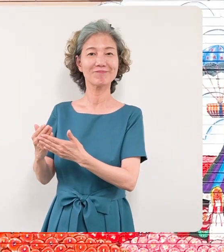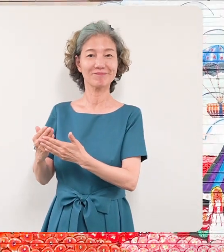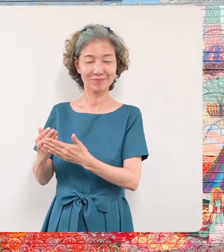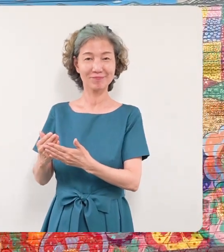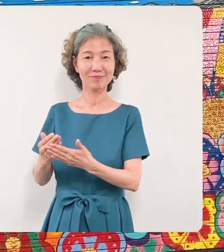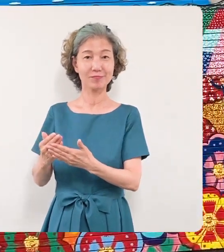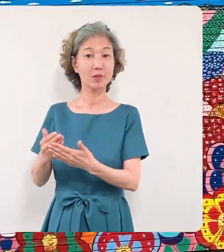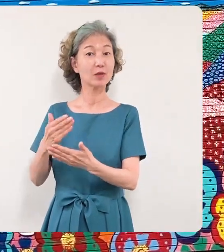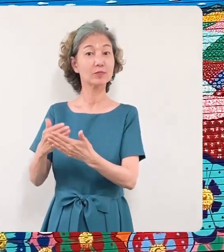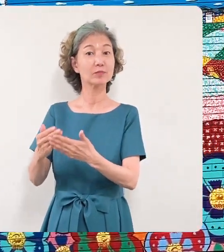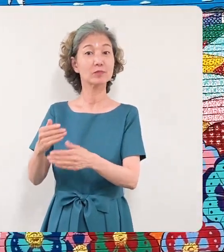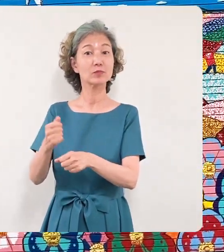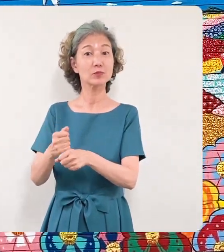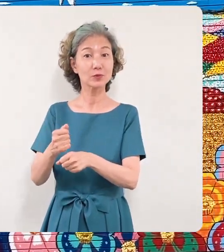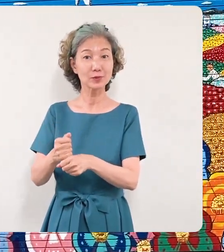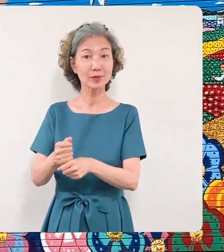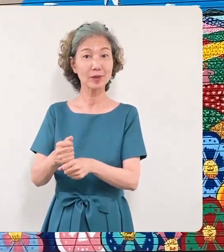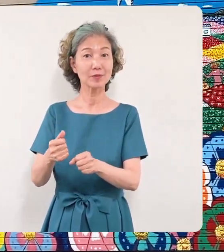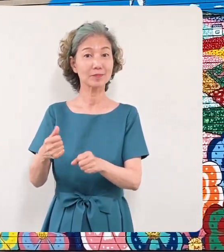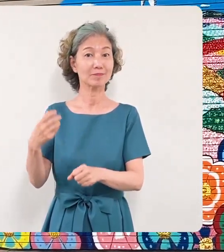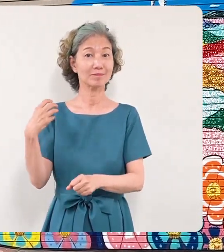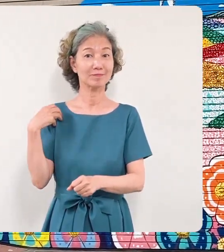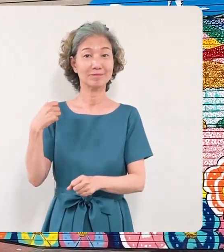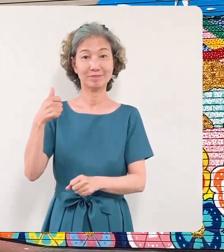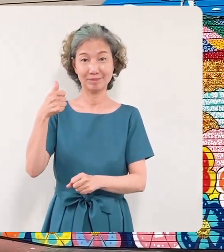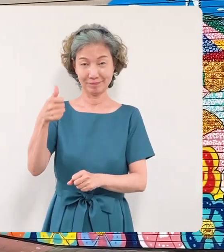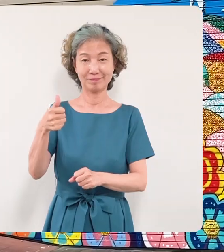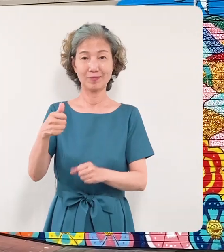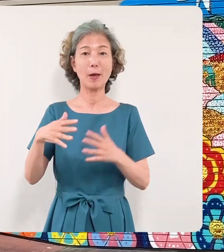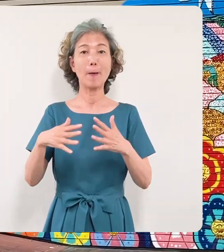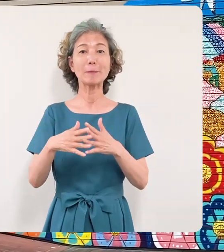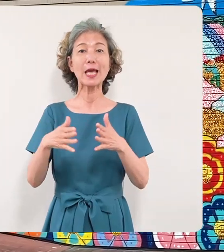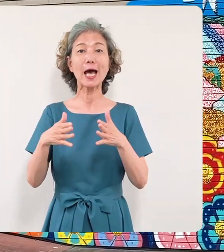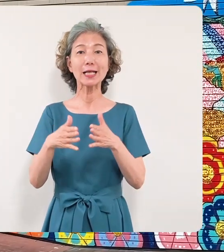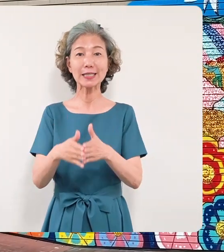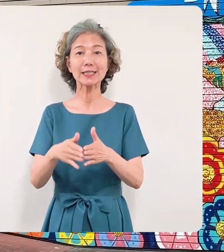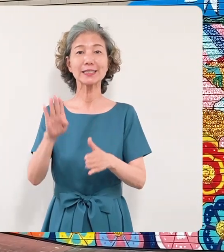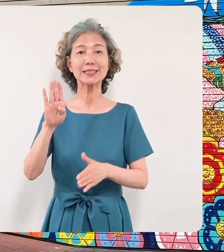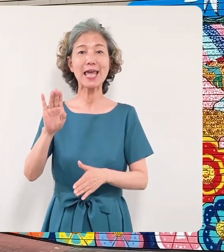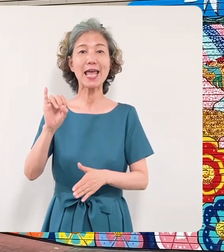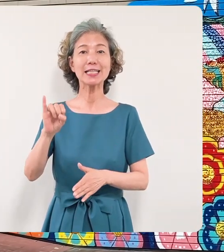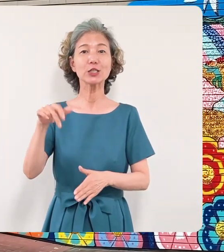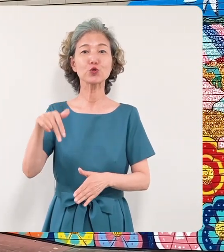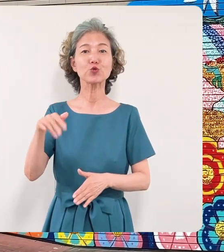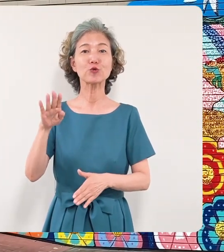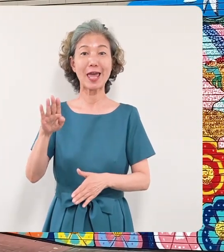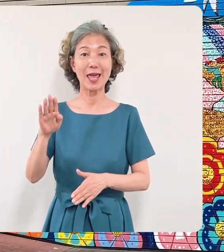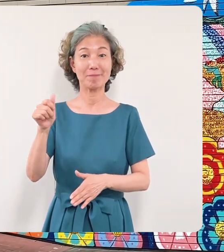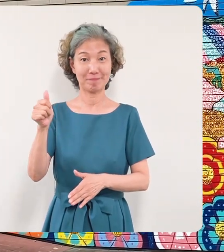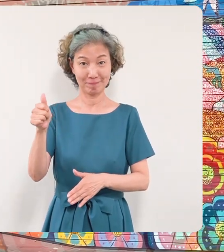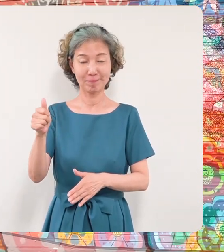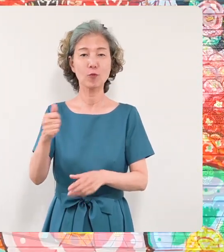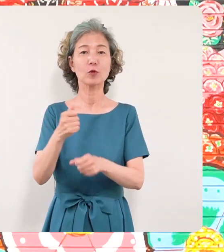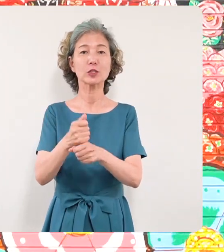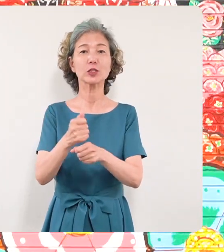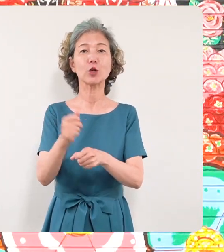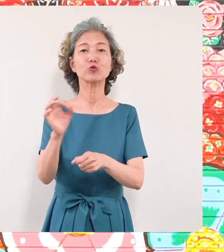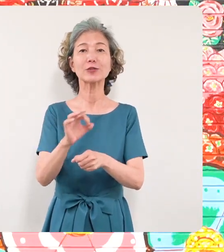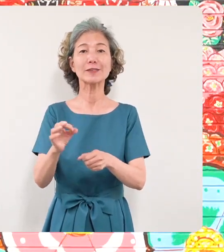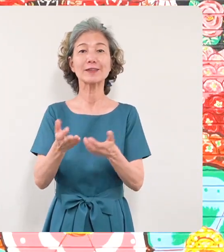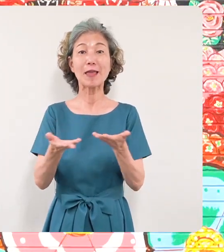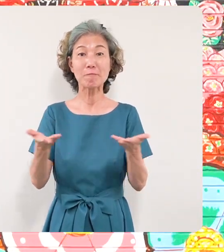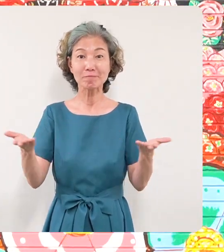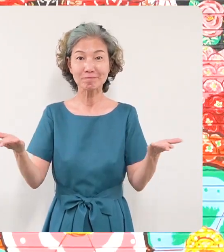画家のミヤザキケンスケさんの 作品展の開催のお知らせです